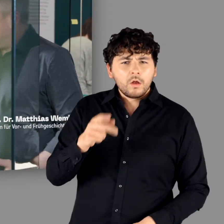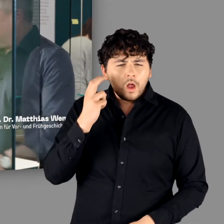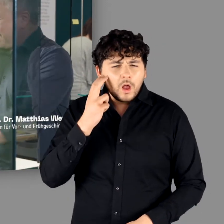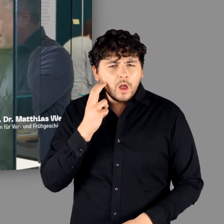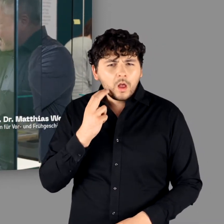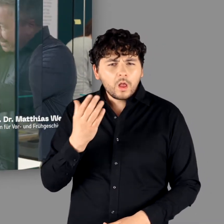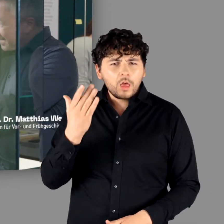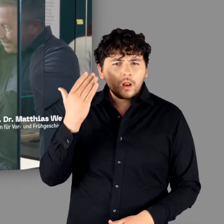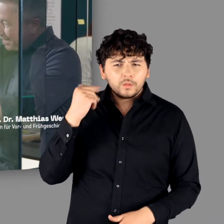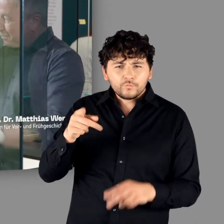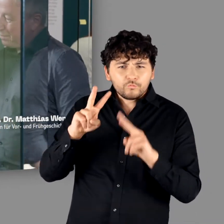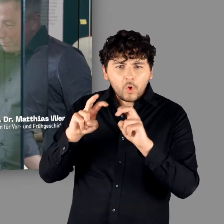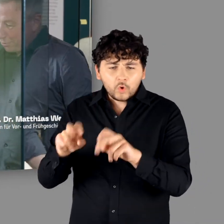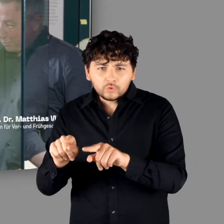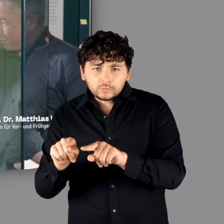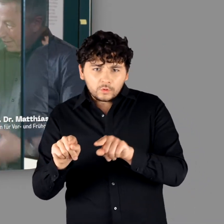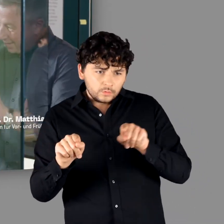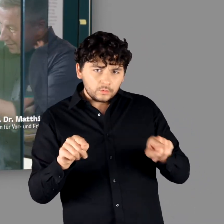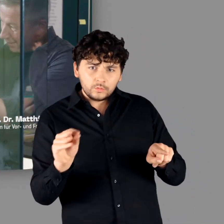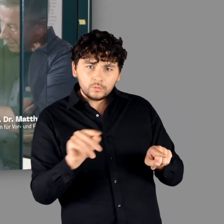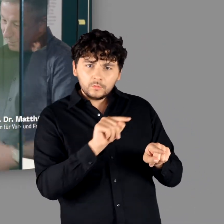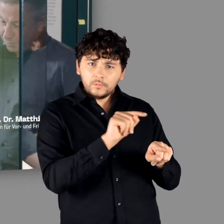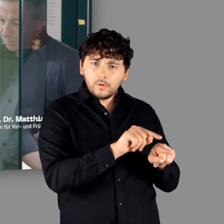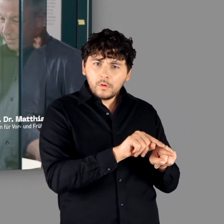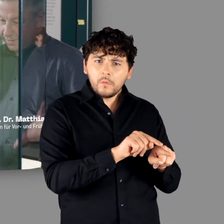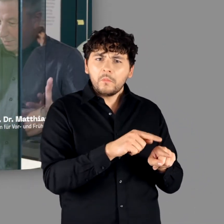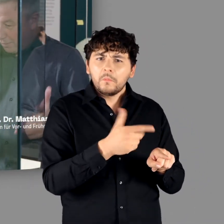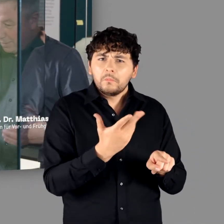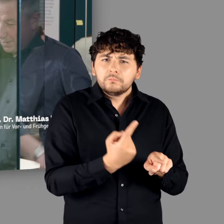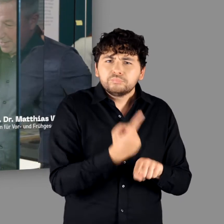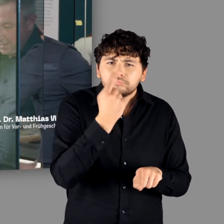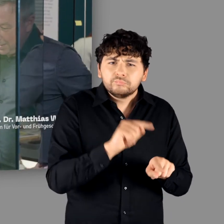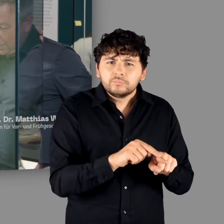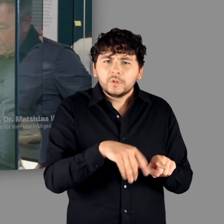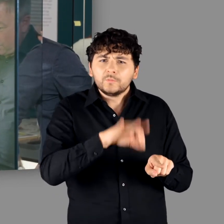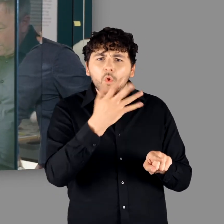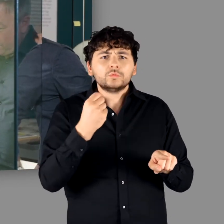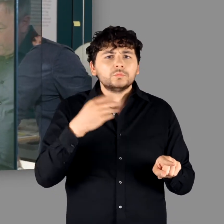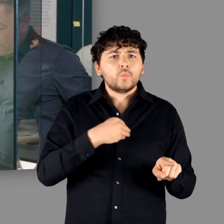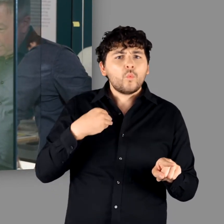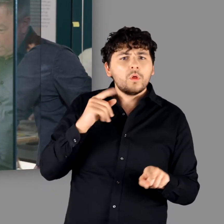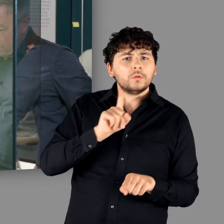"Die ganz alte namengebende Forschung und der alte namengebende Fund und hier ein toller Fund aus Polen.